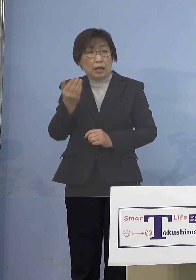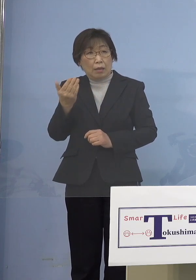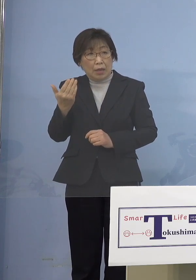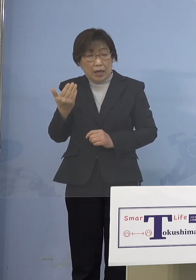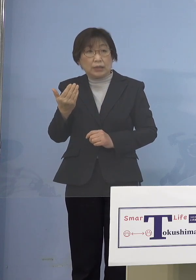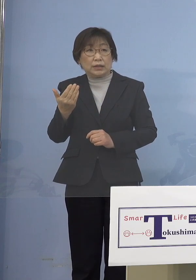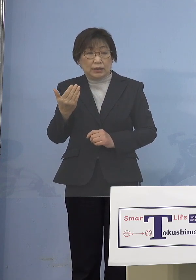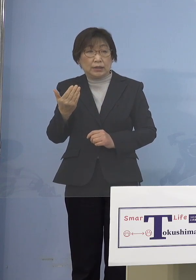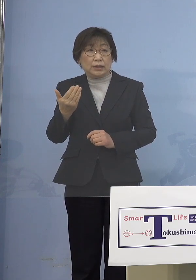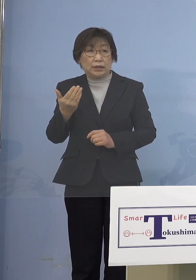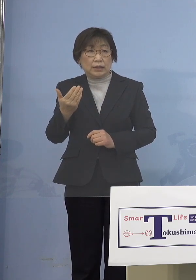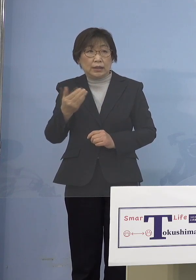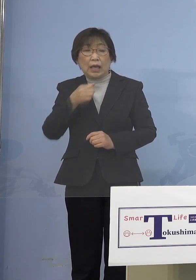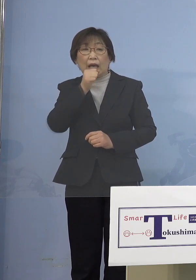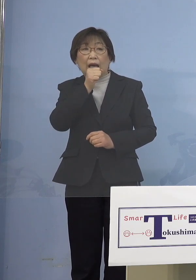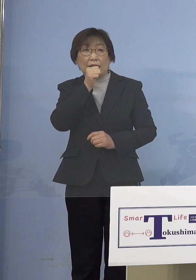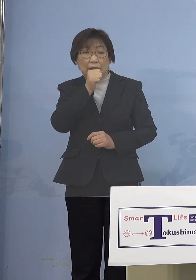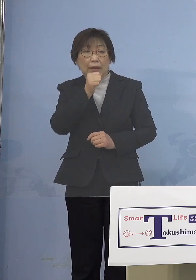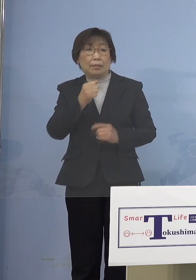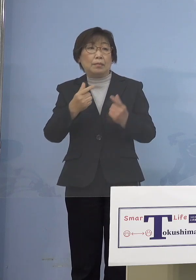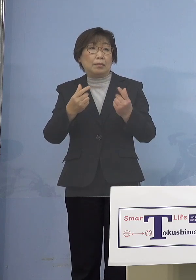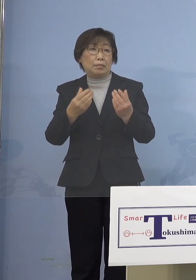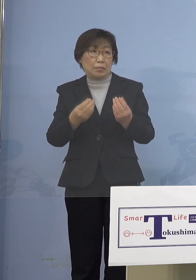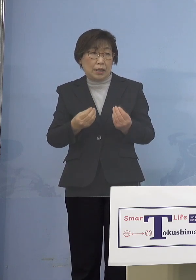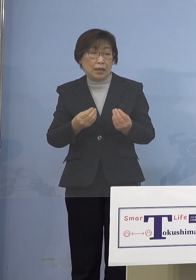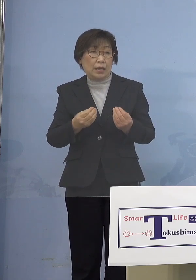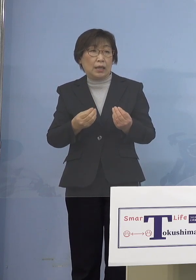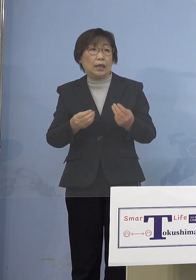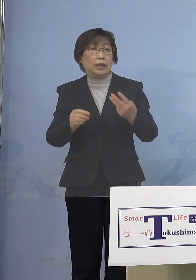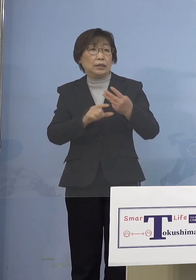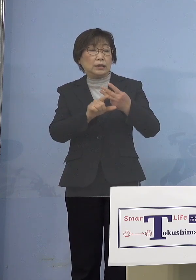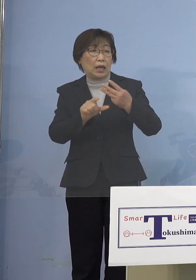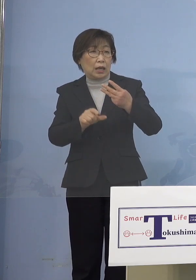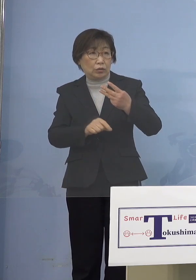3月から水際対策を緩和する この場でもお話し申し上げて